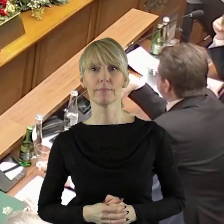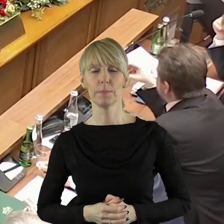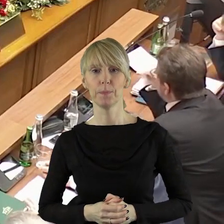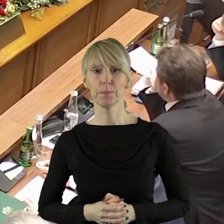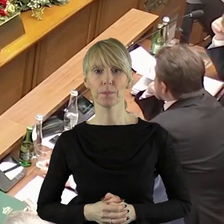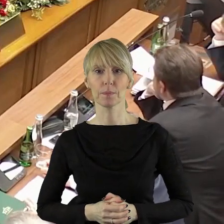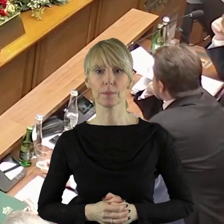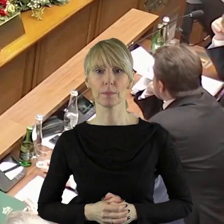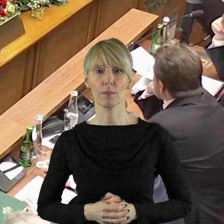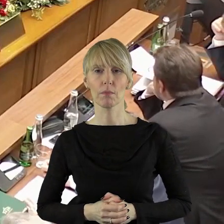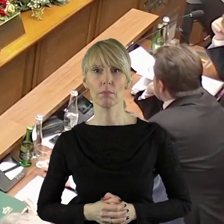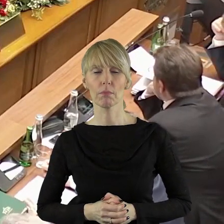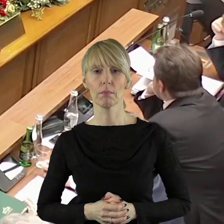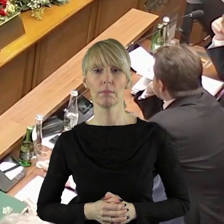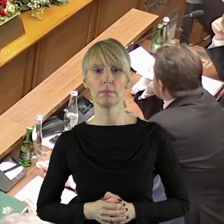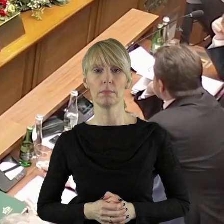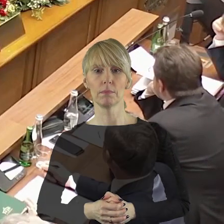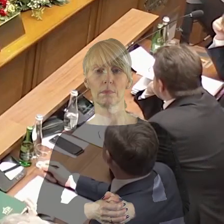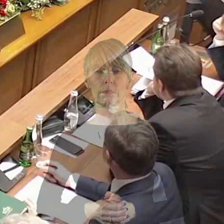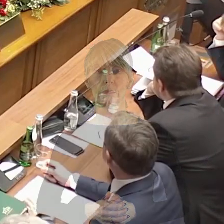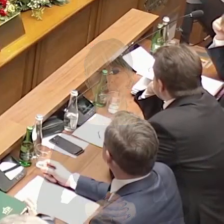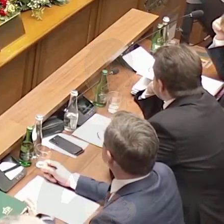papierową wersję tej uchwały.